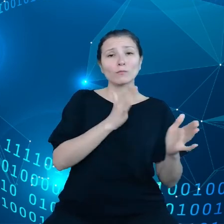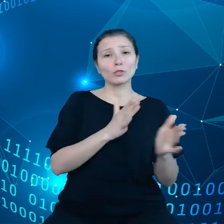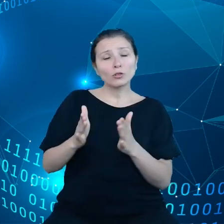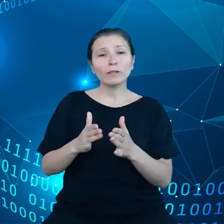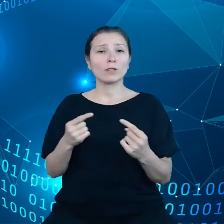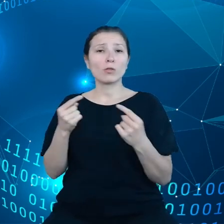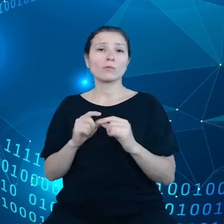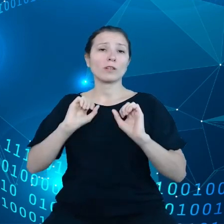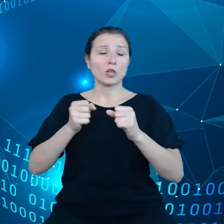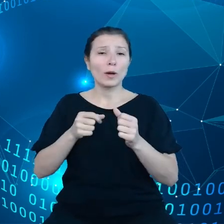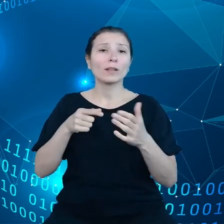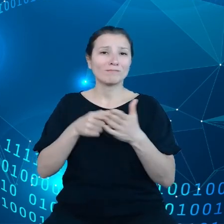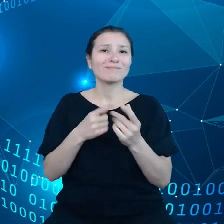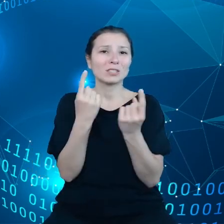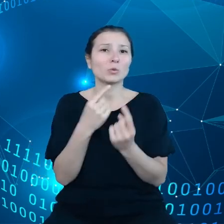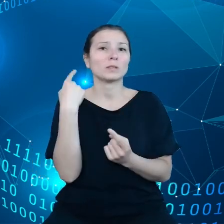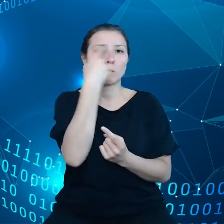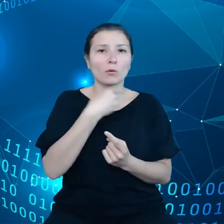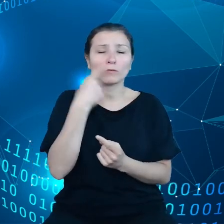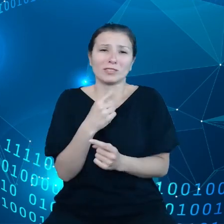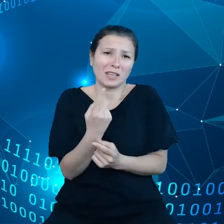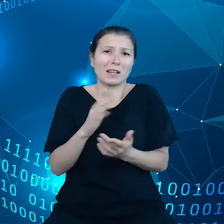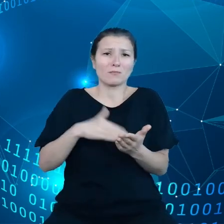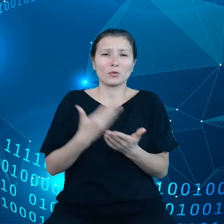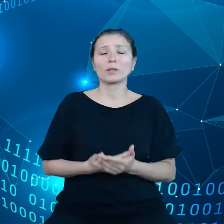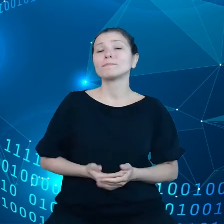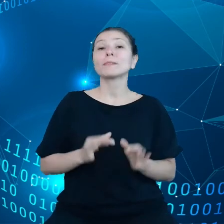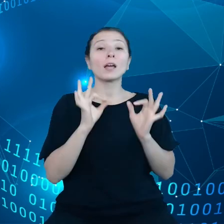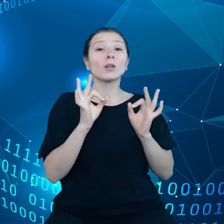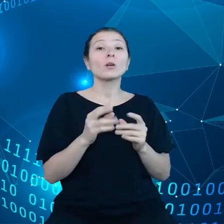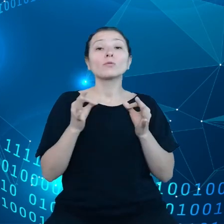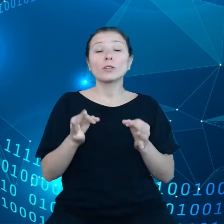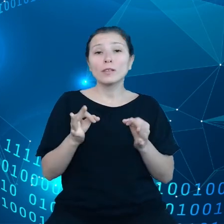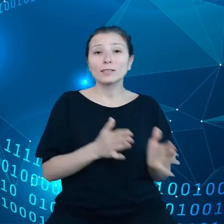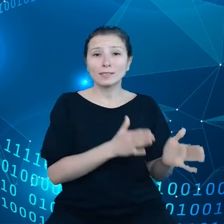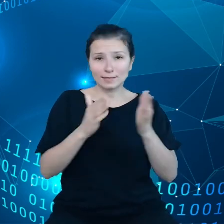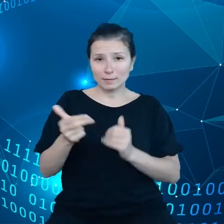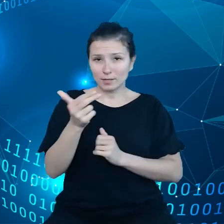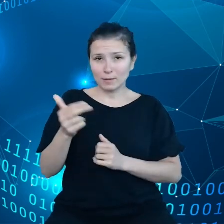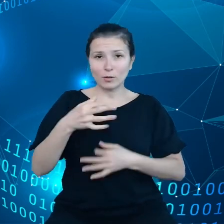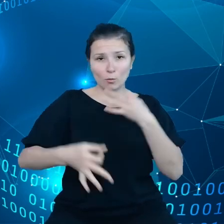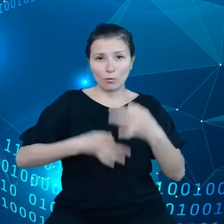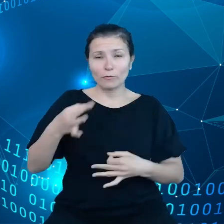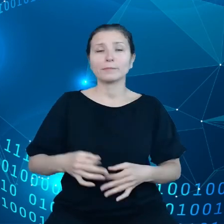żywiołowych, to jest, tylko jeden przykład z brzegu. No dobrze to teraz z tym przechodząc do następnego tematu, mianowicie